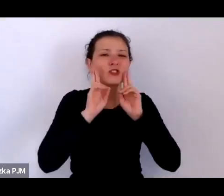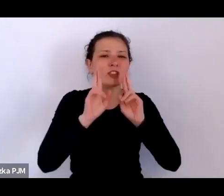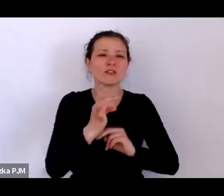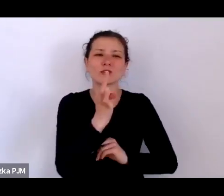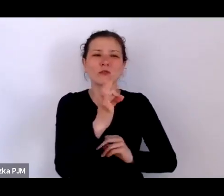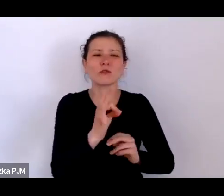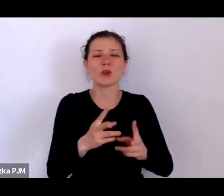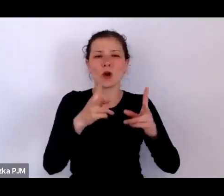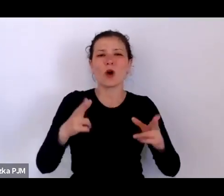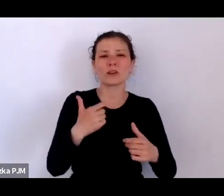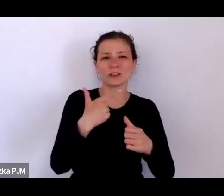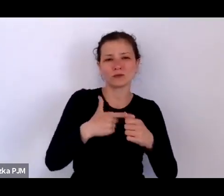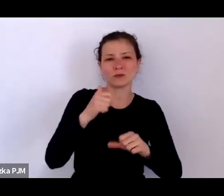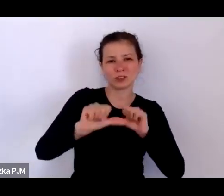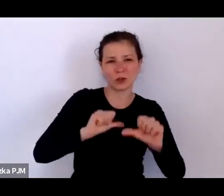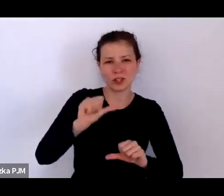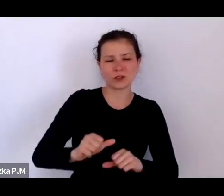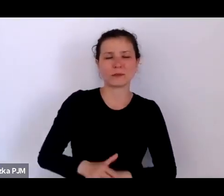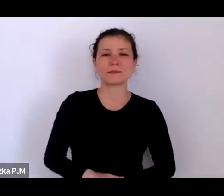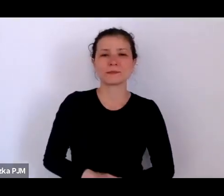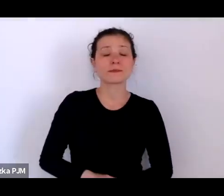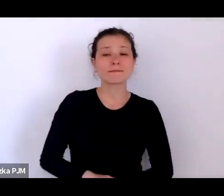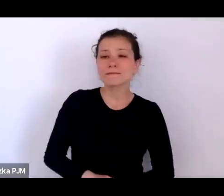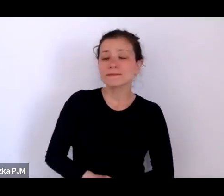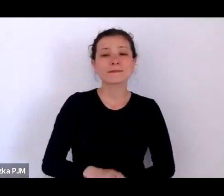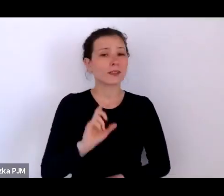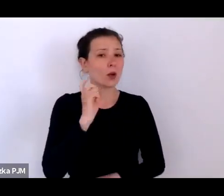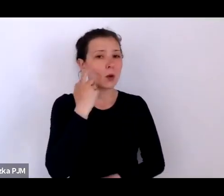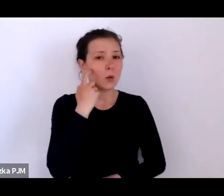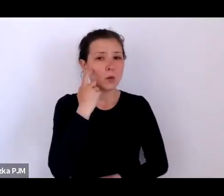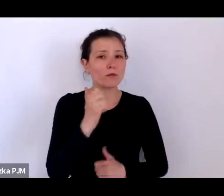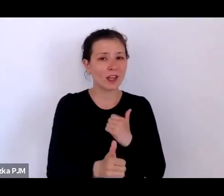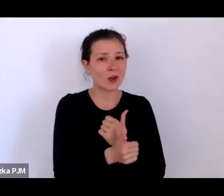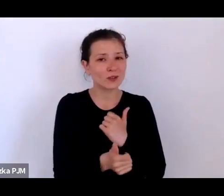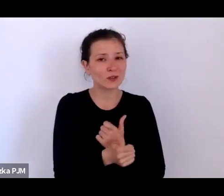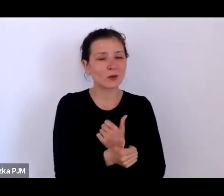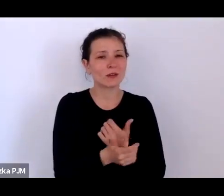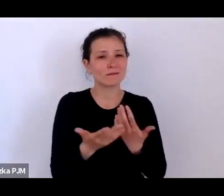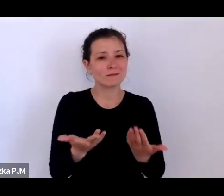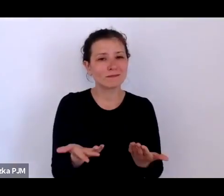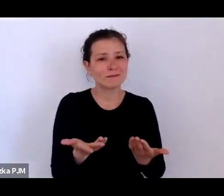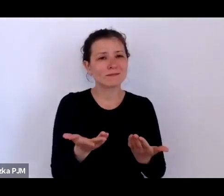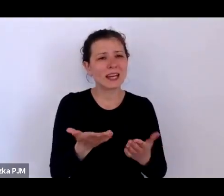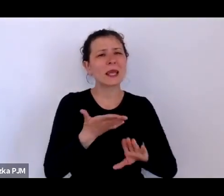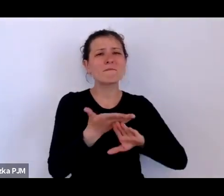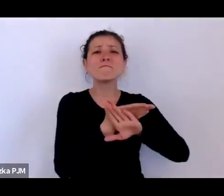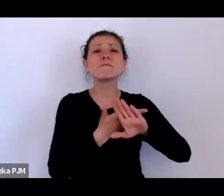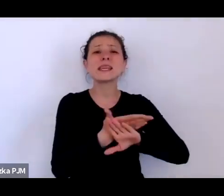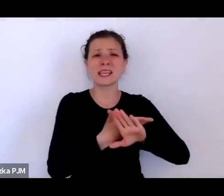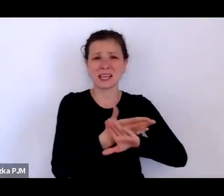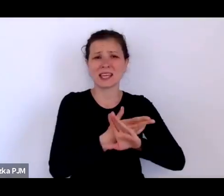Przede wszystkim najpierw chodziło chyba o taki mit, w którym wyrosłam